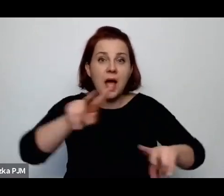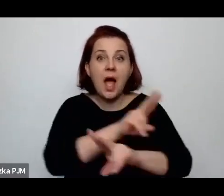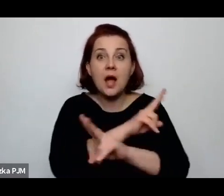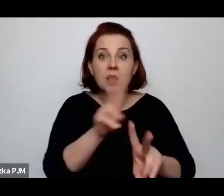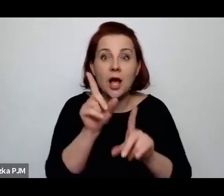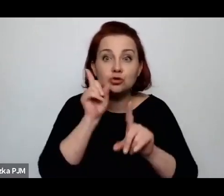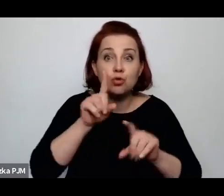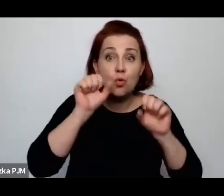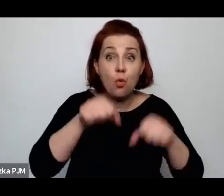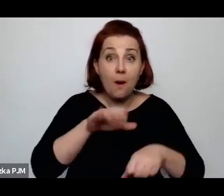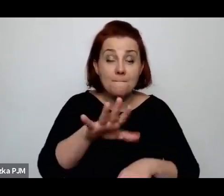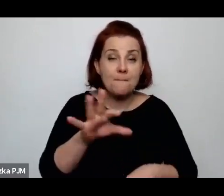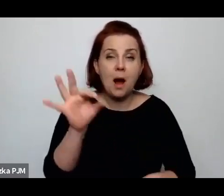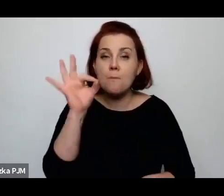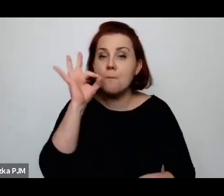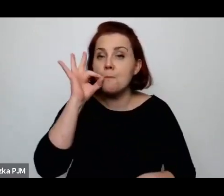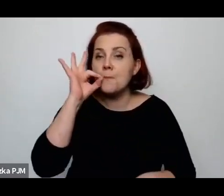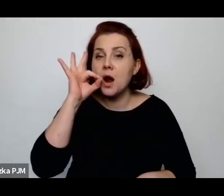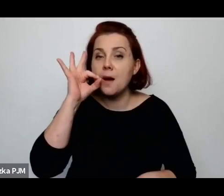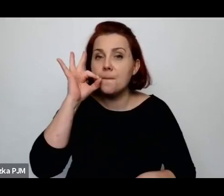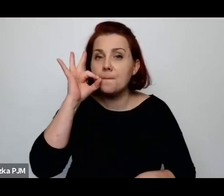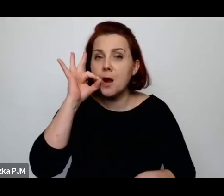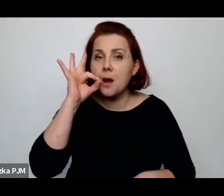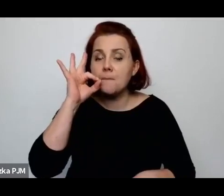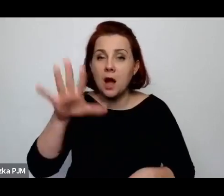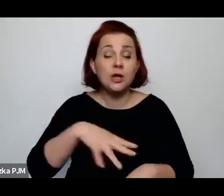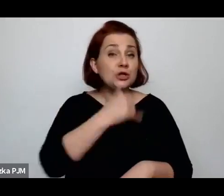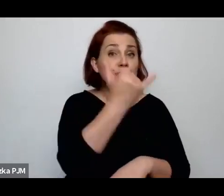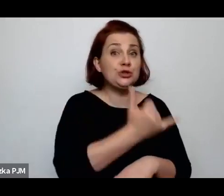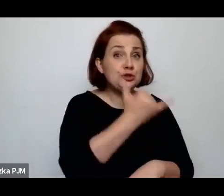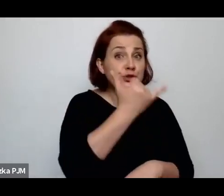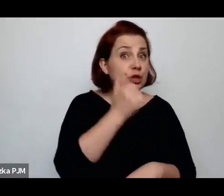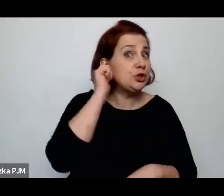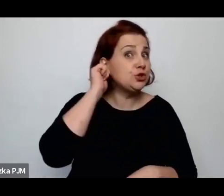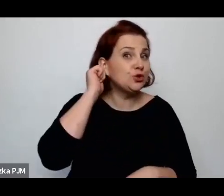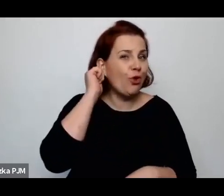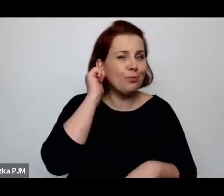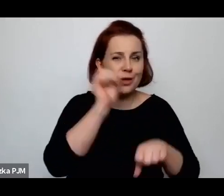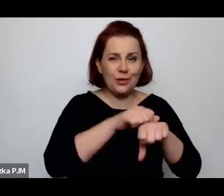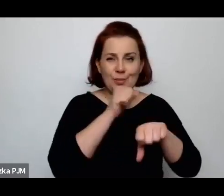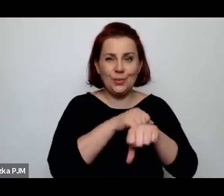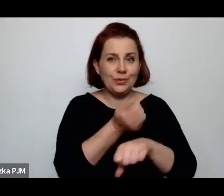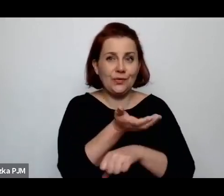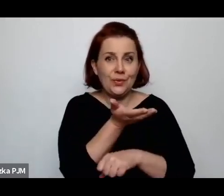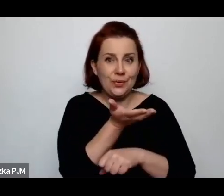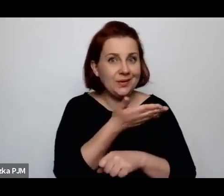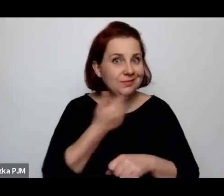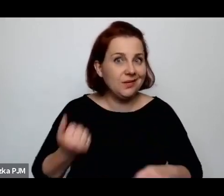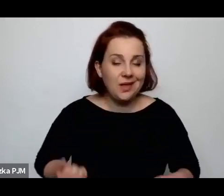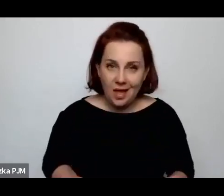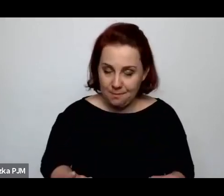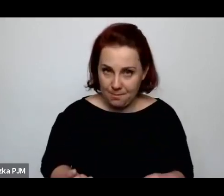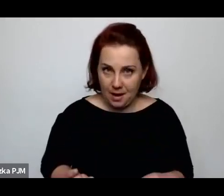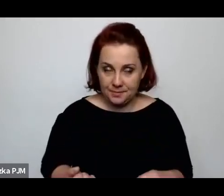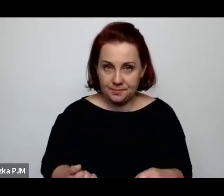dzieci i oczywiście kobiety butów nie mają – to widać na zdjęciach, to jest zupełnie jasne